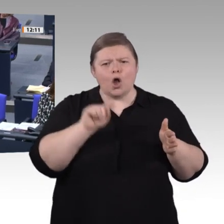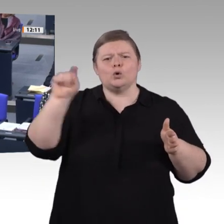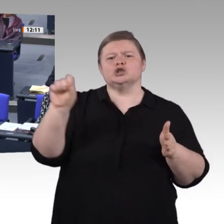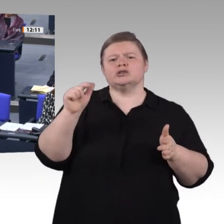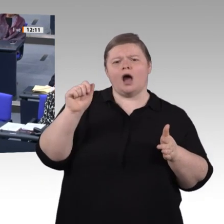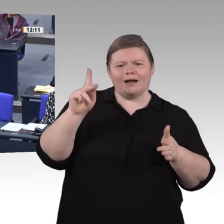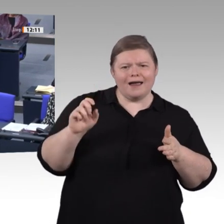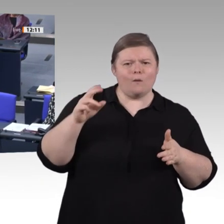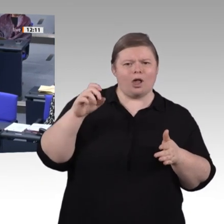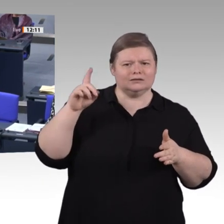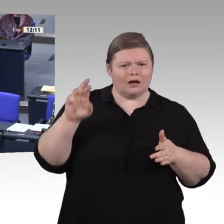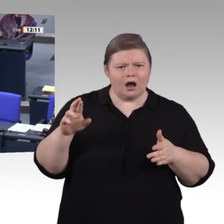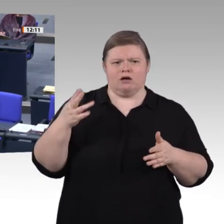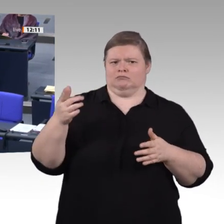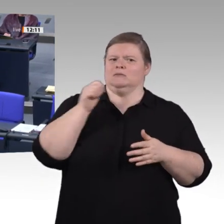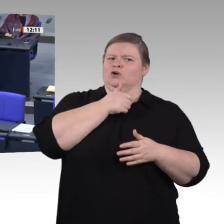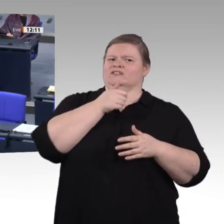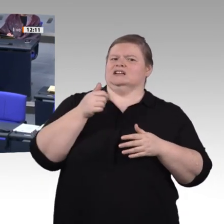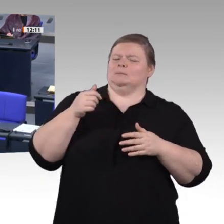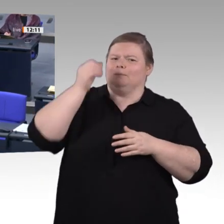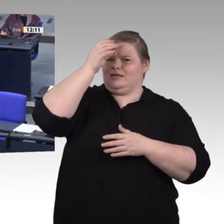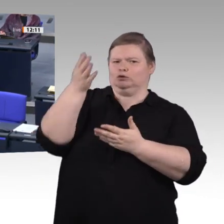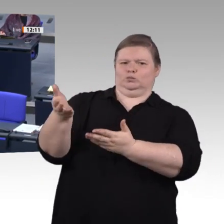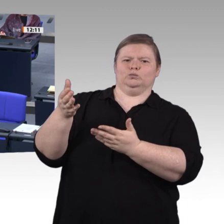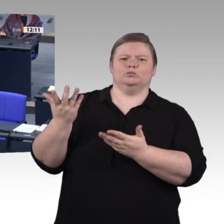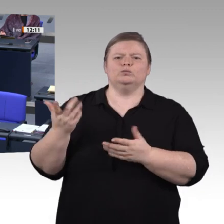für unsere Sachverständigen gleichermaßen. Meine Damen und Herren, das ist eine ganz